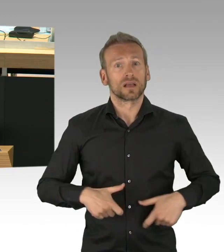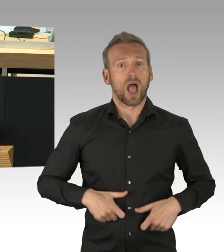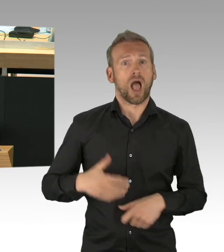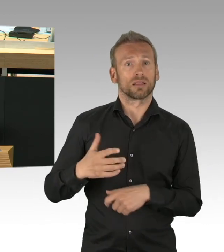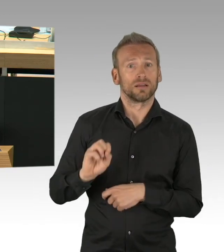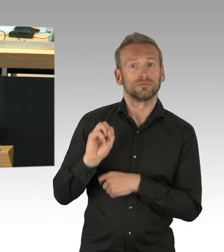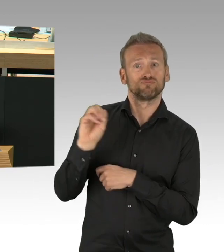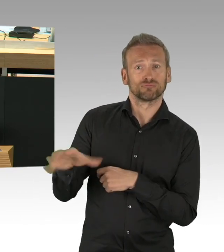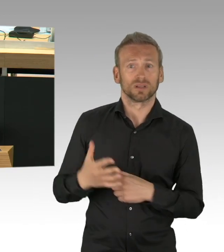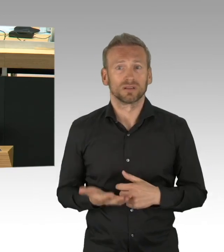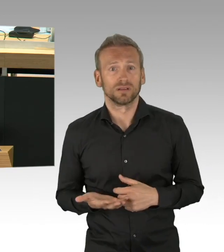ich würde sagen er hat sie verschlafen, vielen Dank.